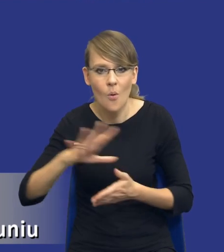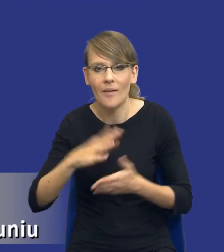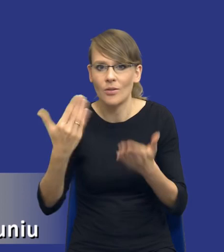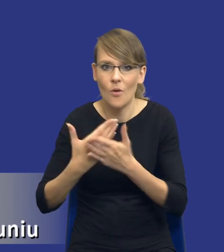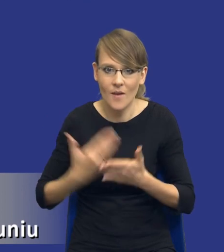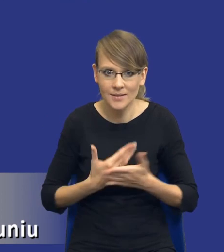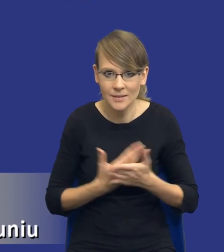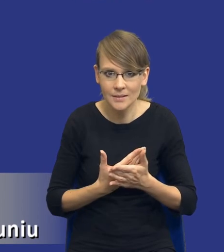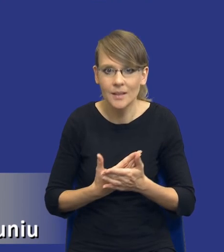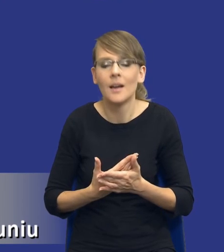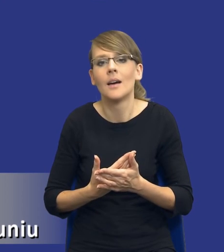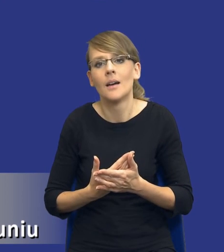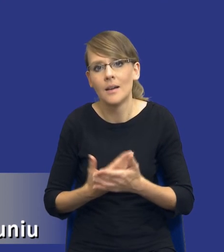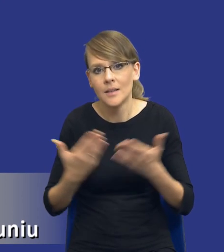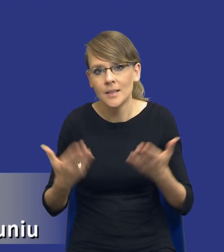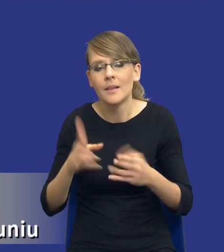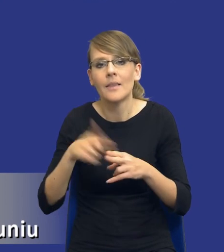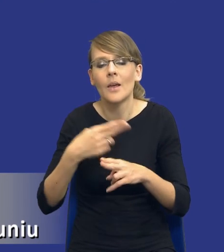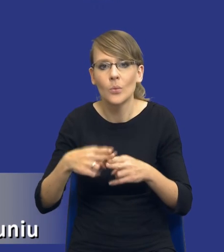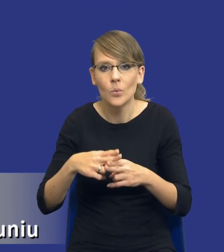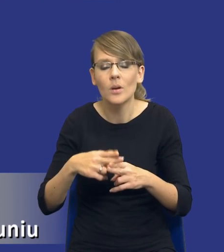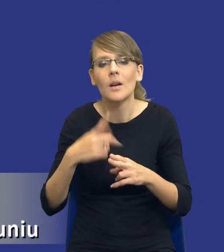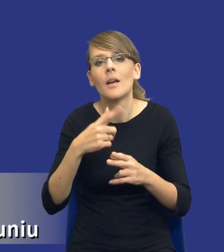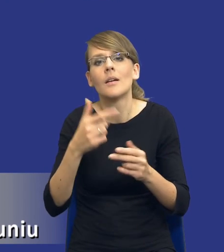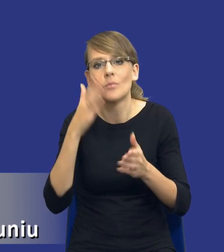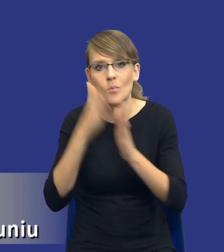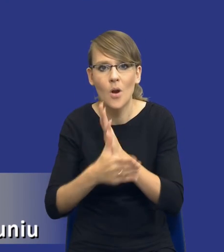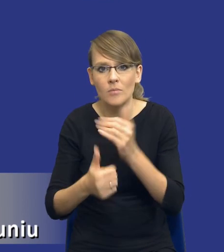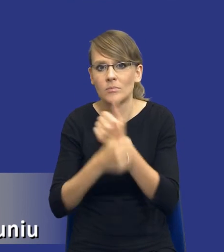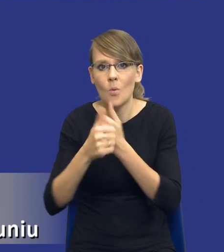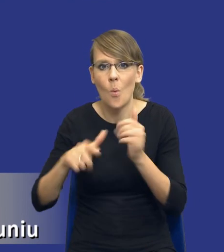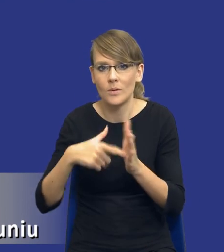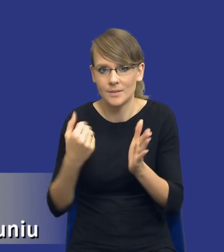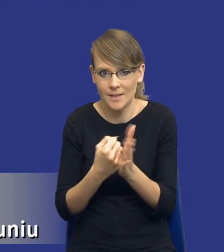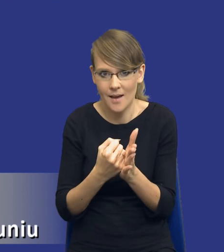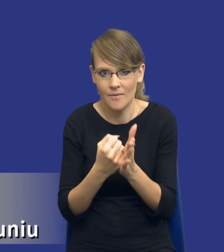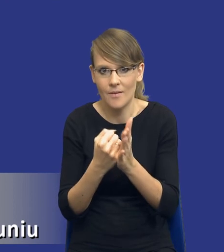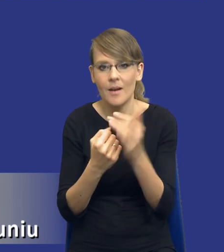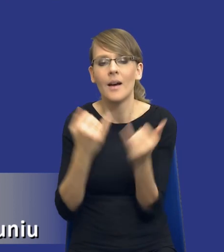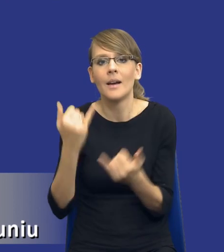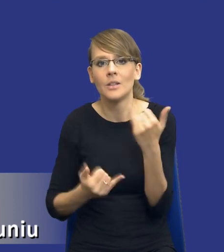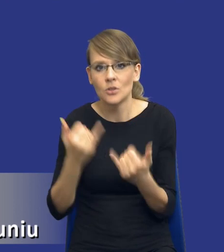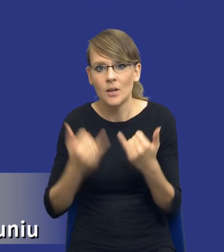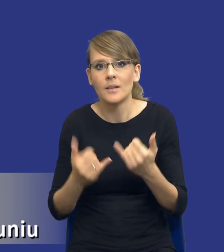tak jak powiedziałem, niektóre z nich wynikają wprost z samej ustawy. Jeżeli zakładam np.,